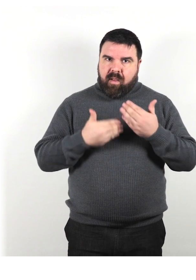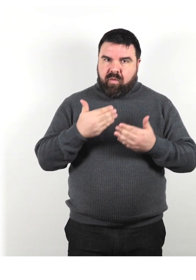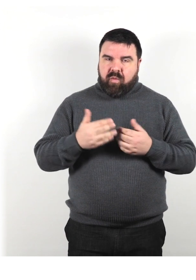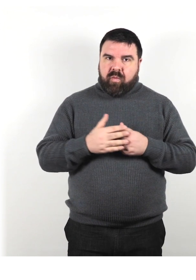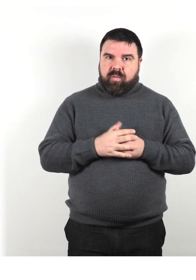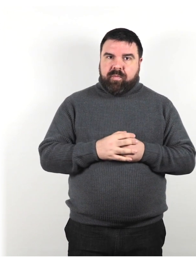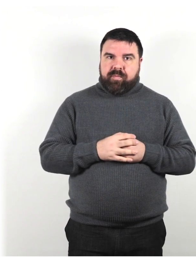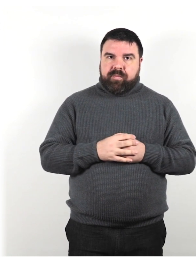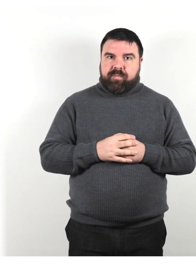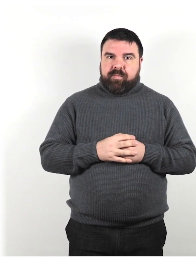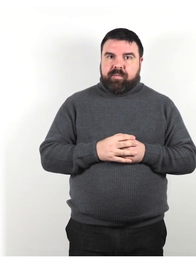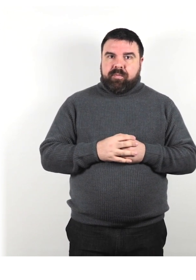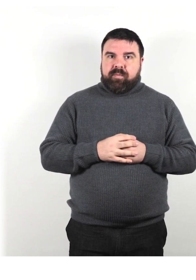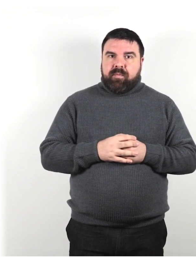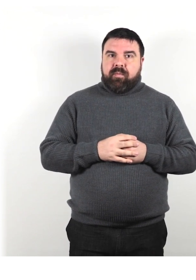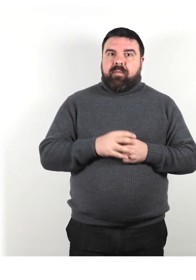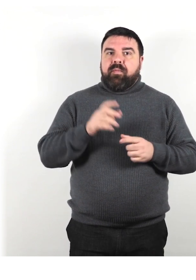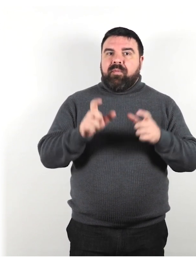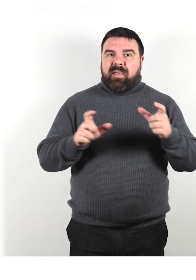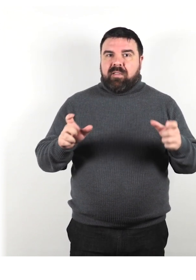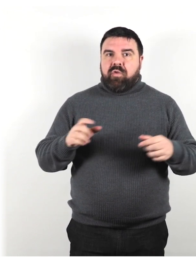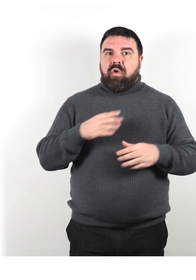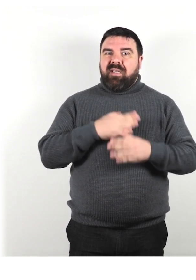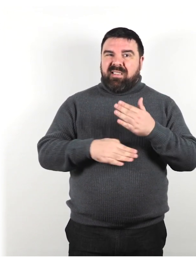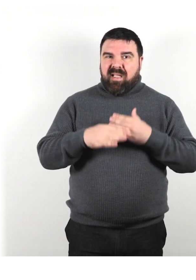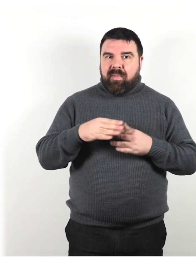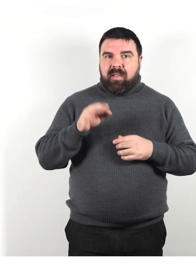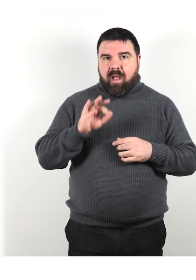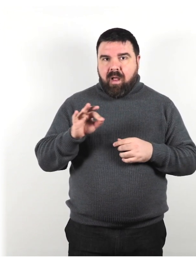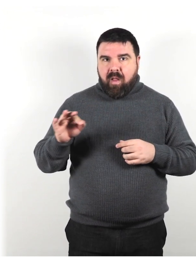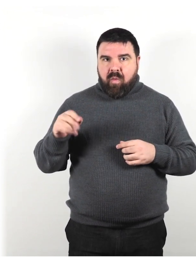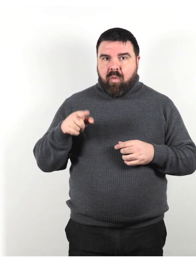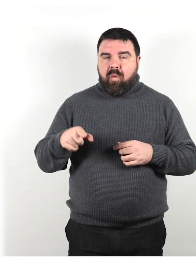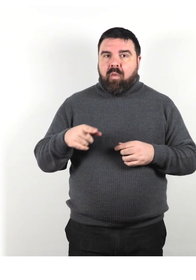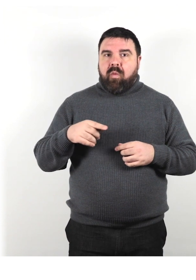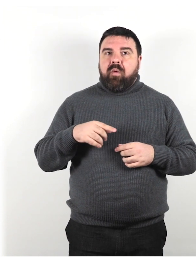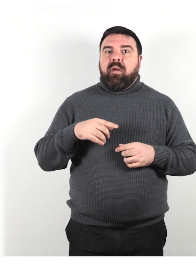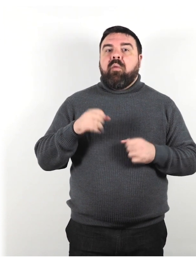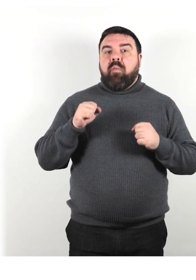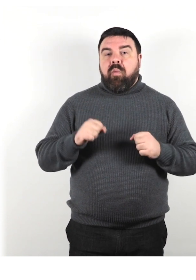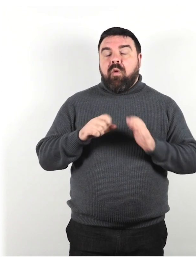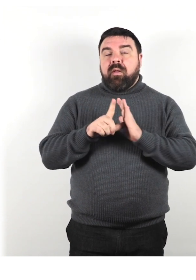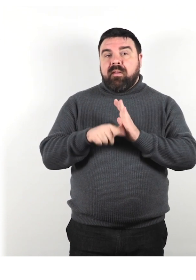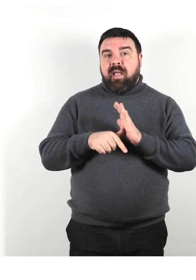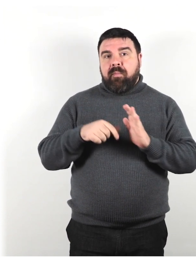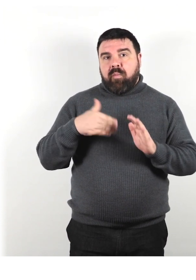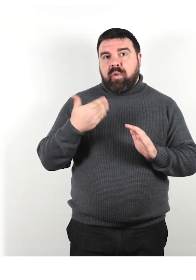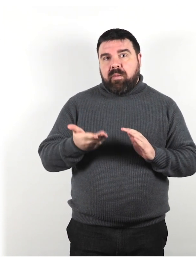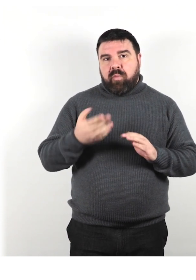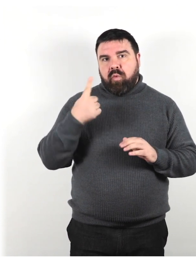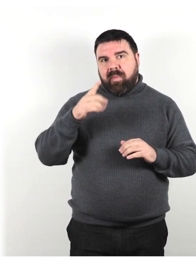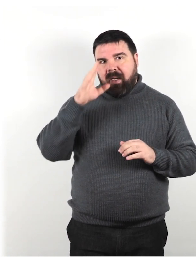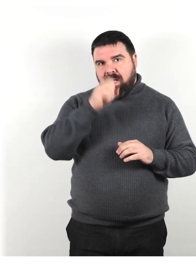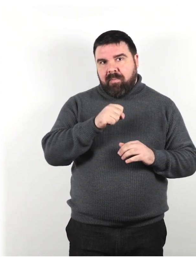Le persone con alcuni tipi di disabilità possono impiegare un po' più di tempo per capire e rispondere.